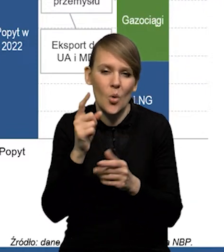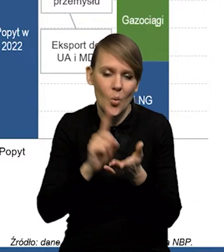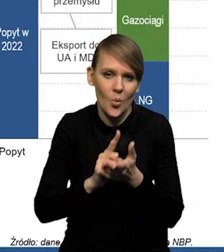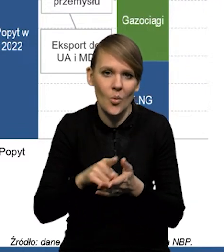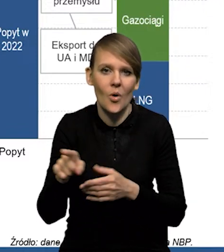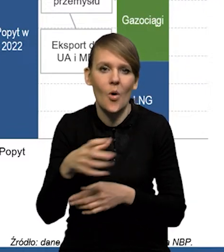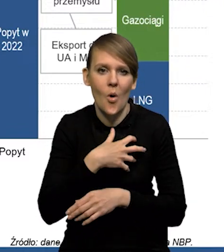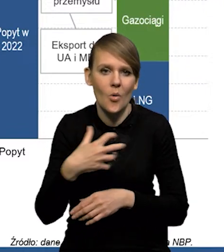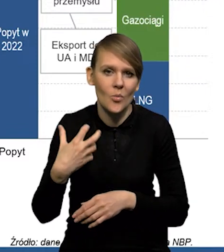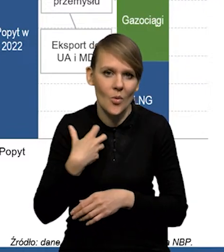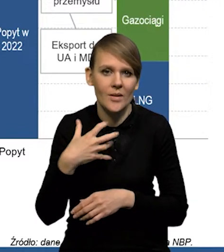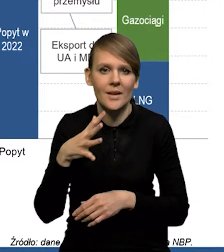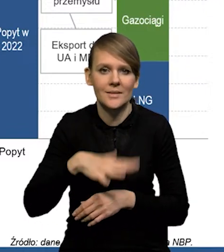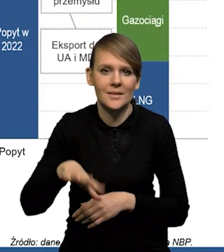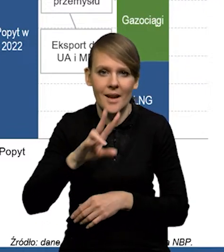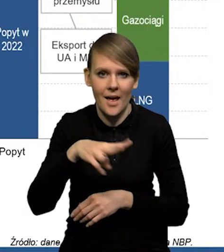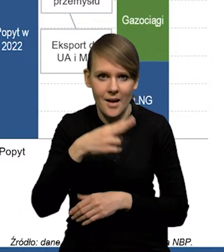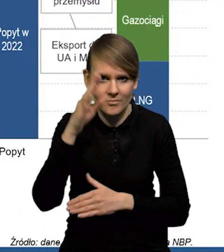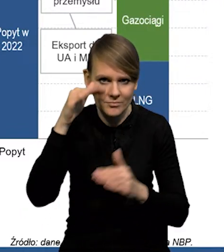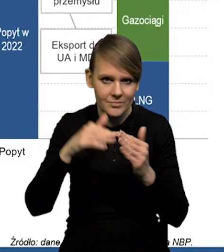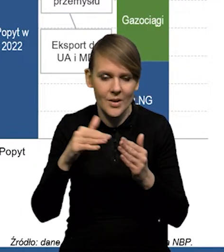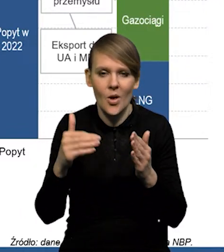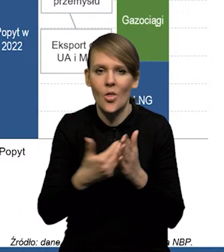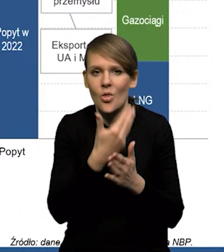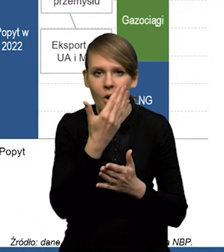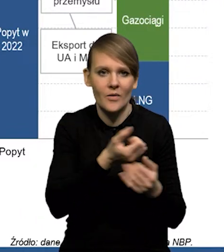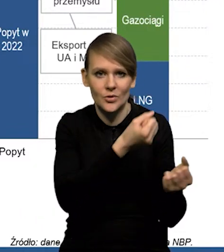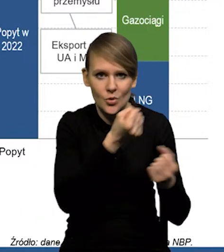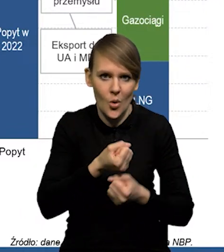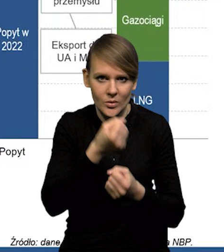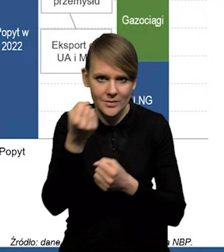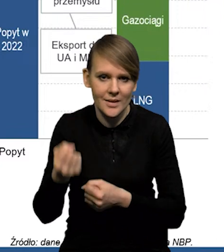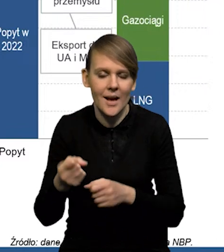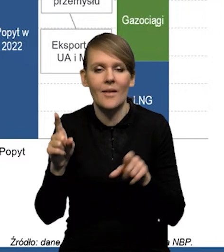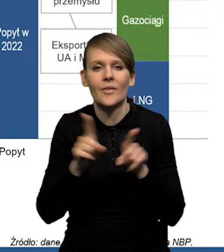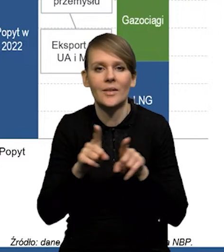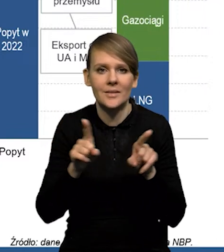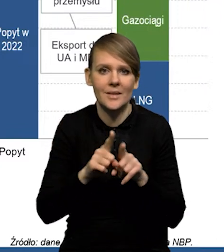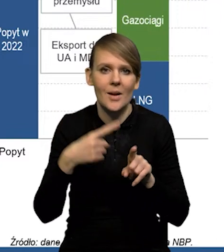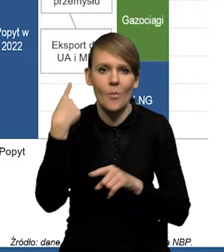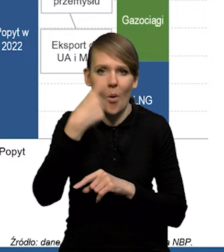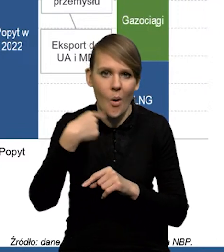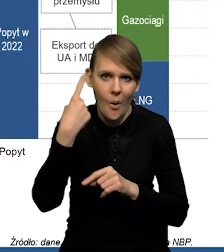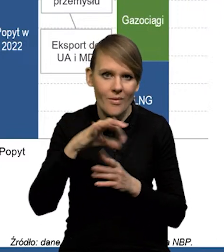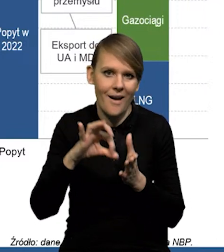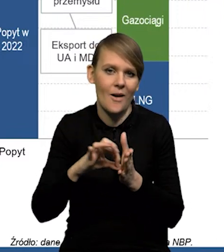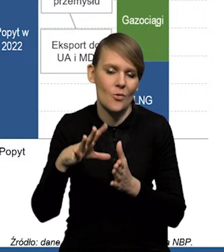dostosowała się szybko gospodarka strefy euro, pojawiły się nowe kierunki dostaw, ale również pogoda zadziałała in plus.